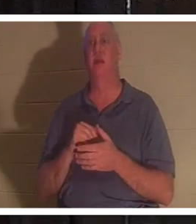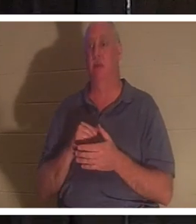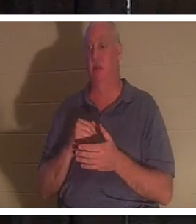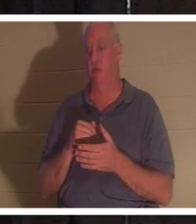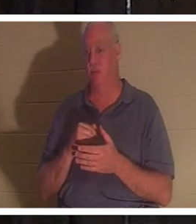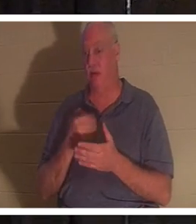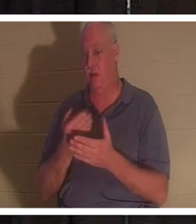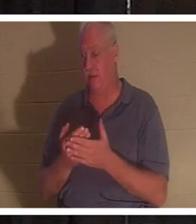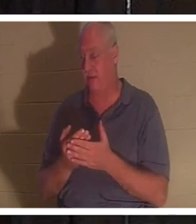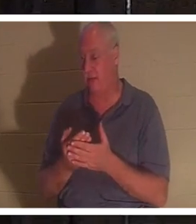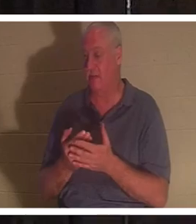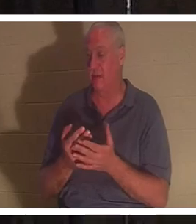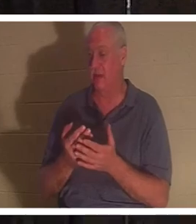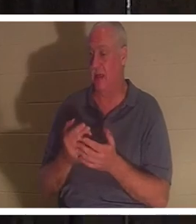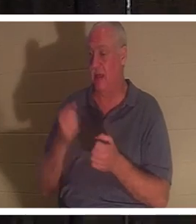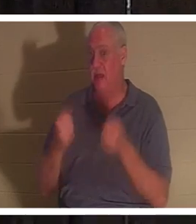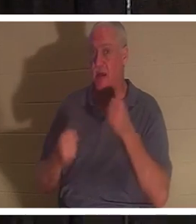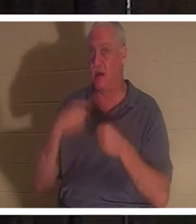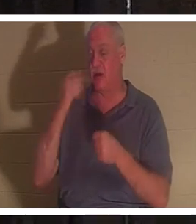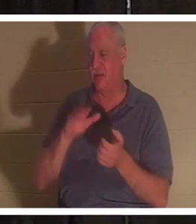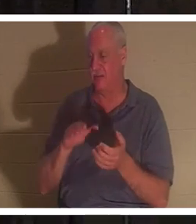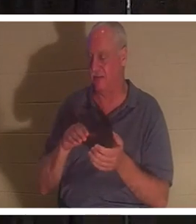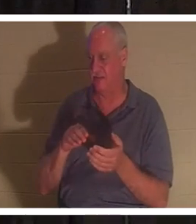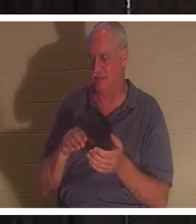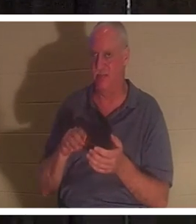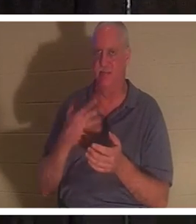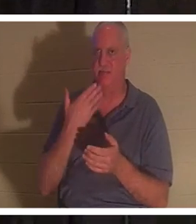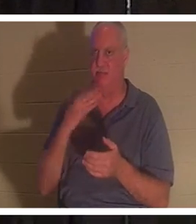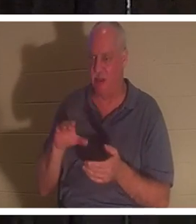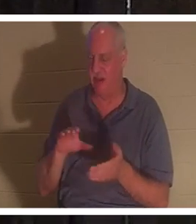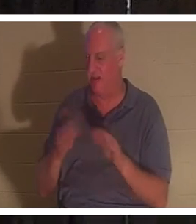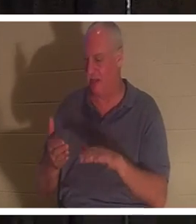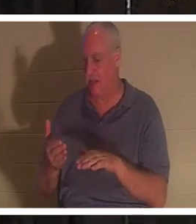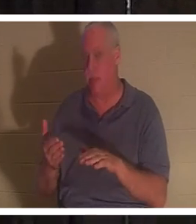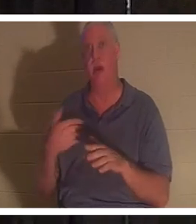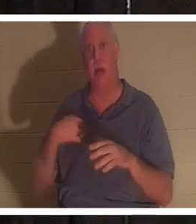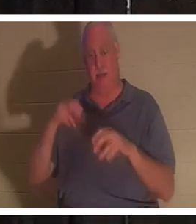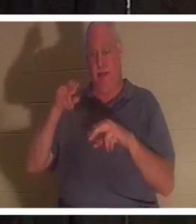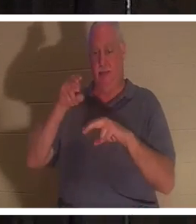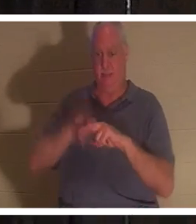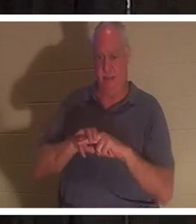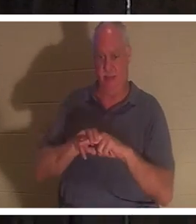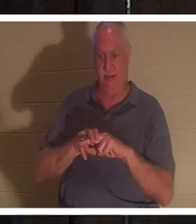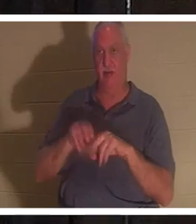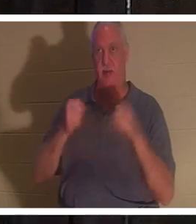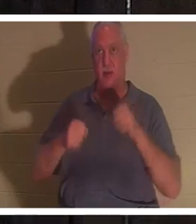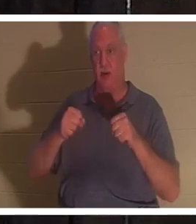门钉一样死了。我坐进那辆车，打开钥匙。我把脚放在踏板后面，